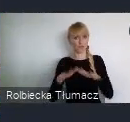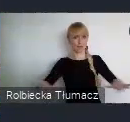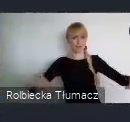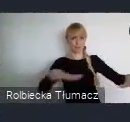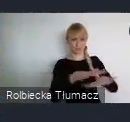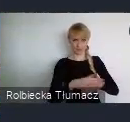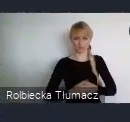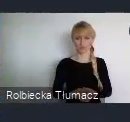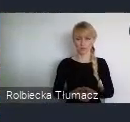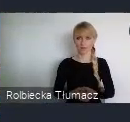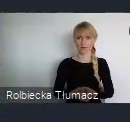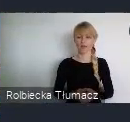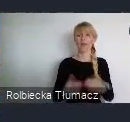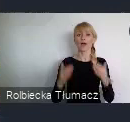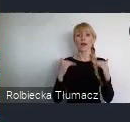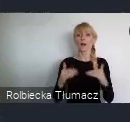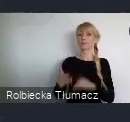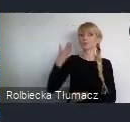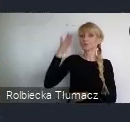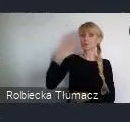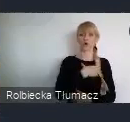6. Przyszła gospodarka miejska i finanse.